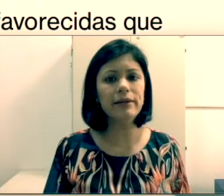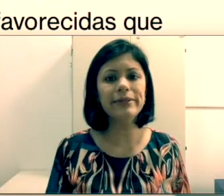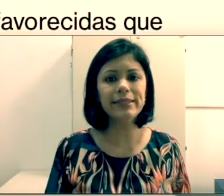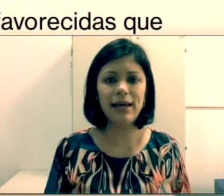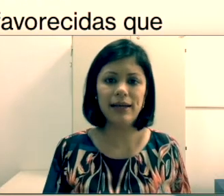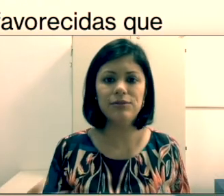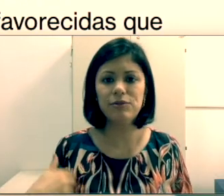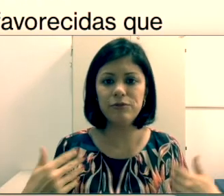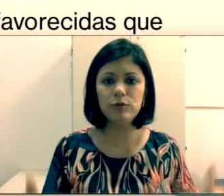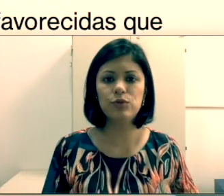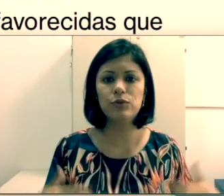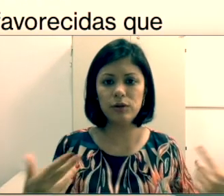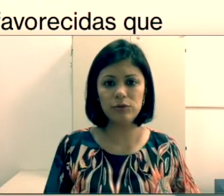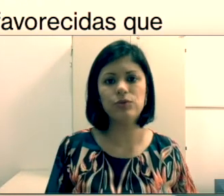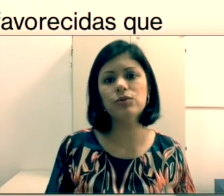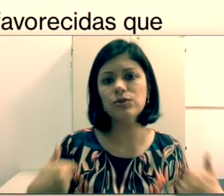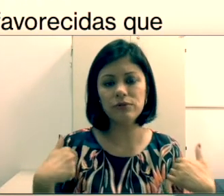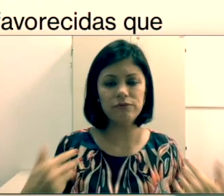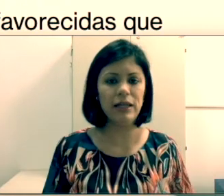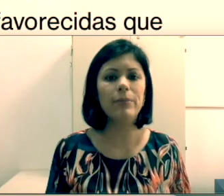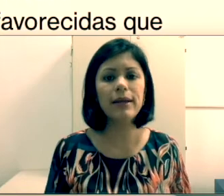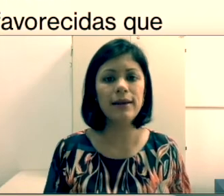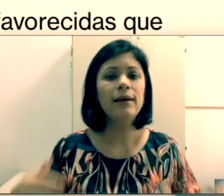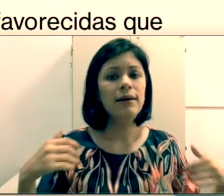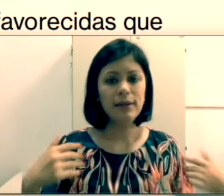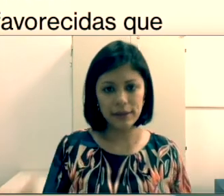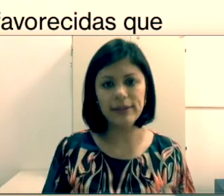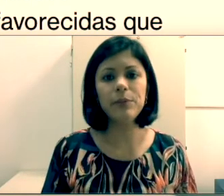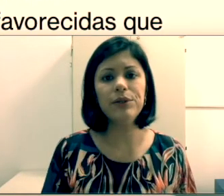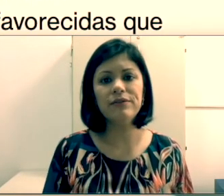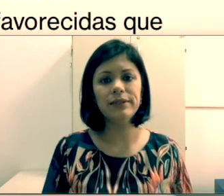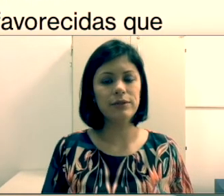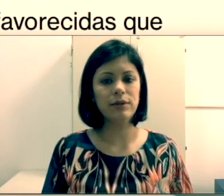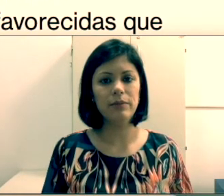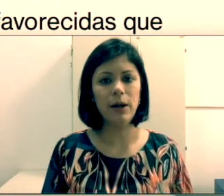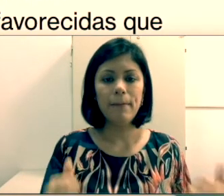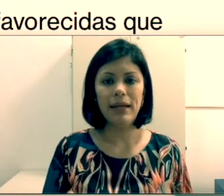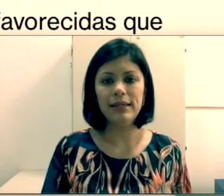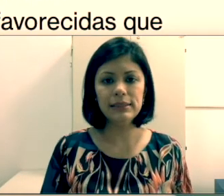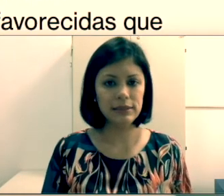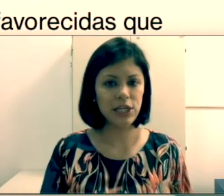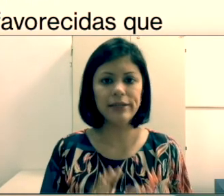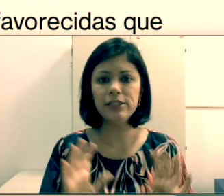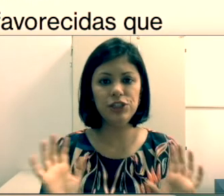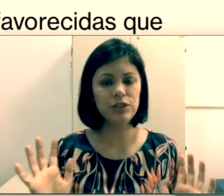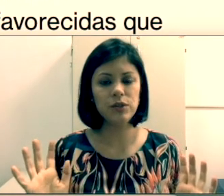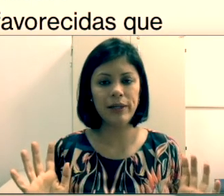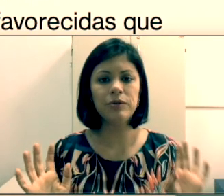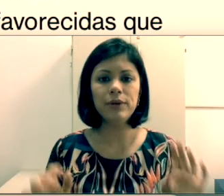de sinais. Eu tenho um filho surdo e é só falar para ele que ele tem que aprender a